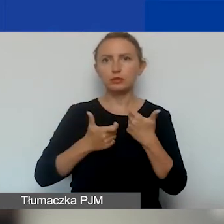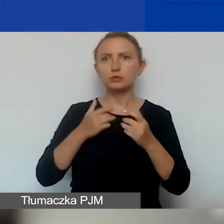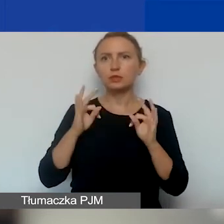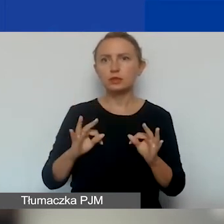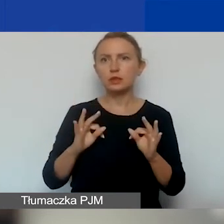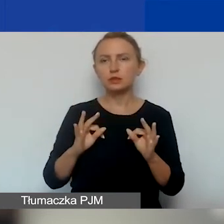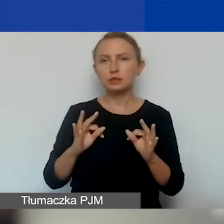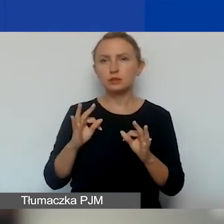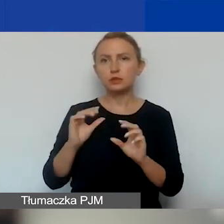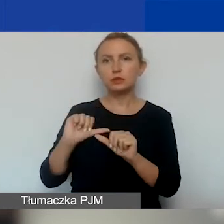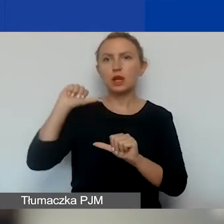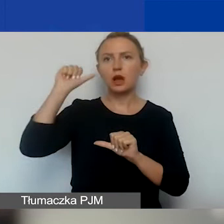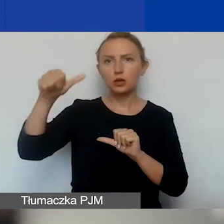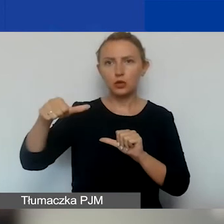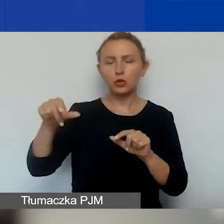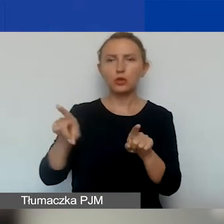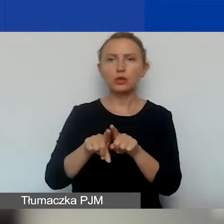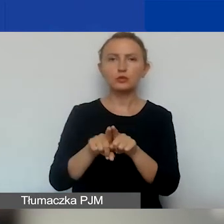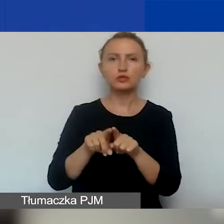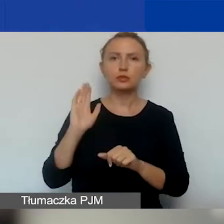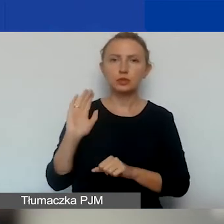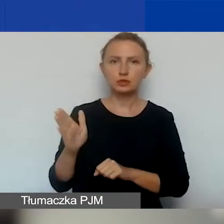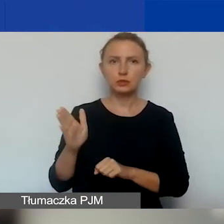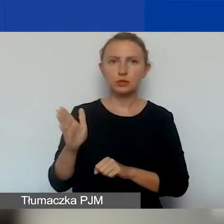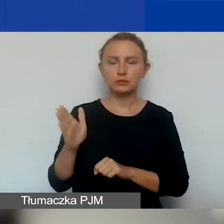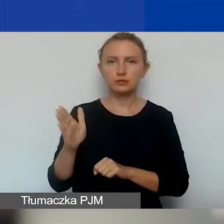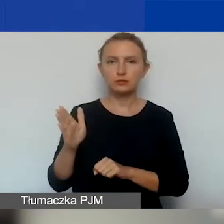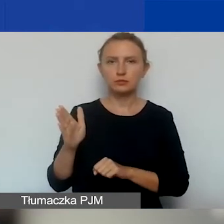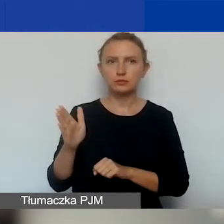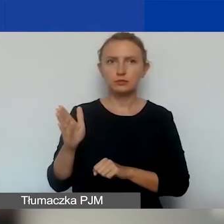W przyszłym roku też będziemy robić